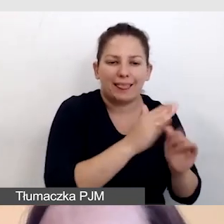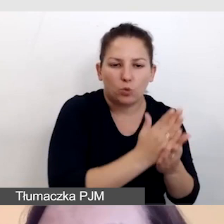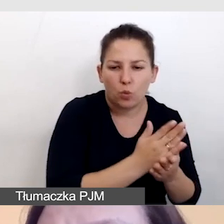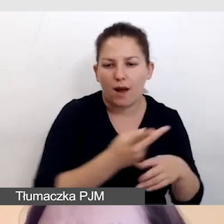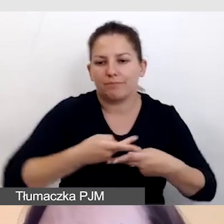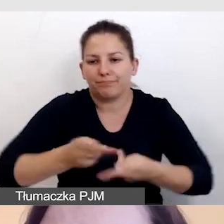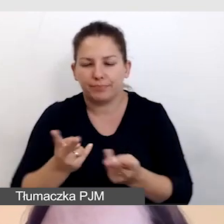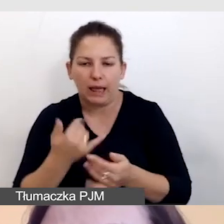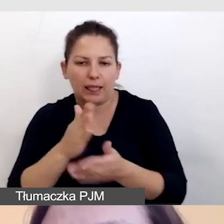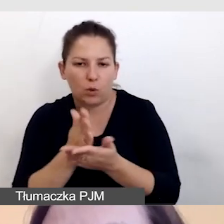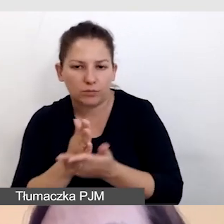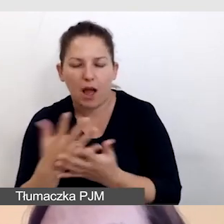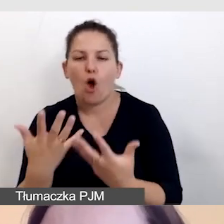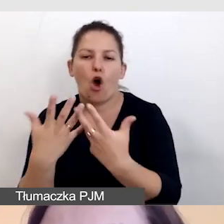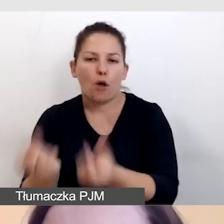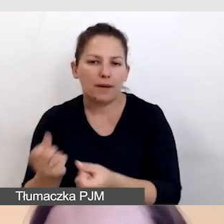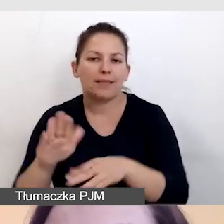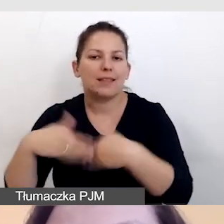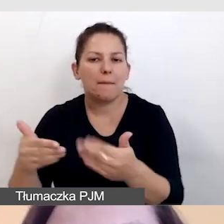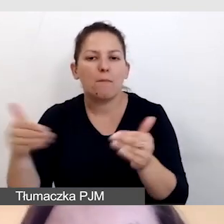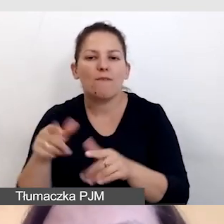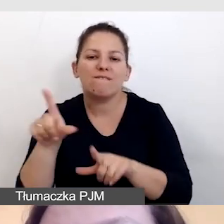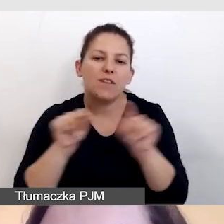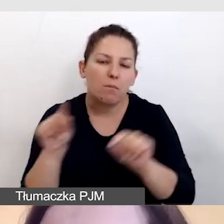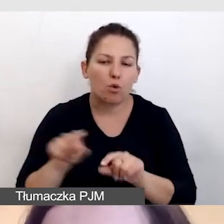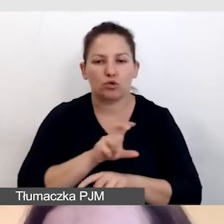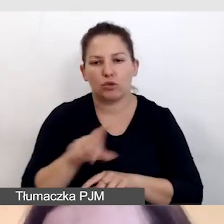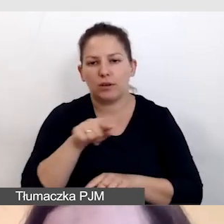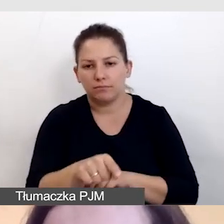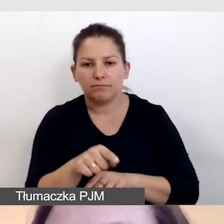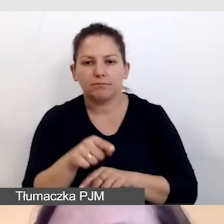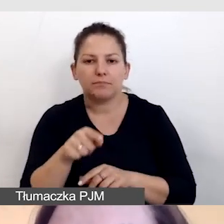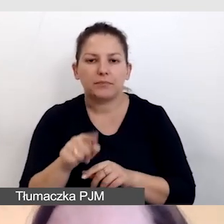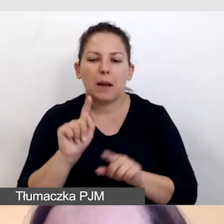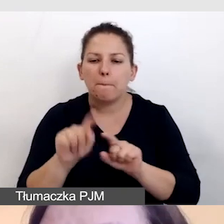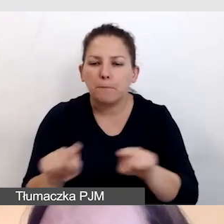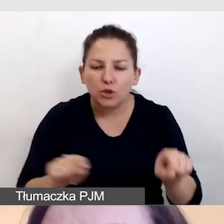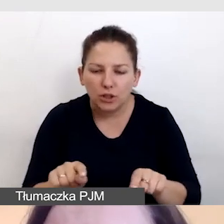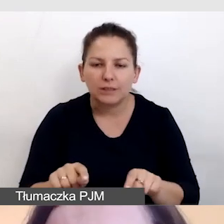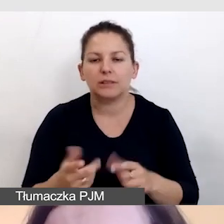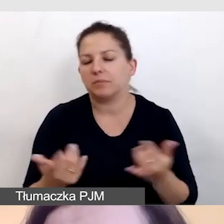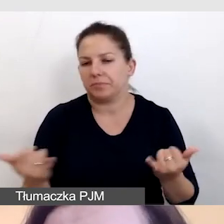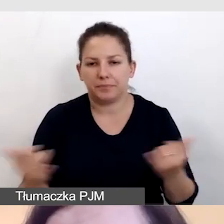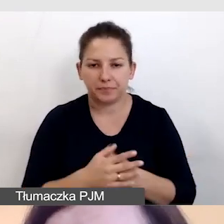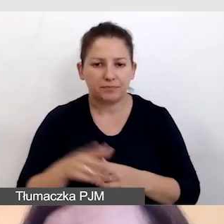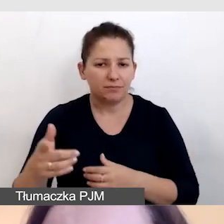I dla damy odbiorcy możliwość wyboru, czy po linkach czy po przyciskach. Efekt dla odbiorcy jest bardzo podobny,